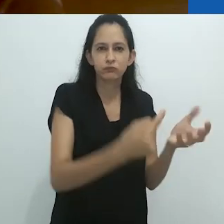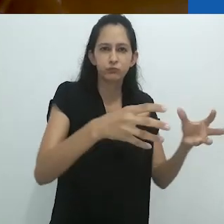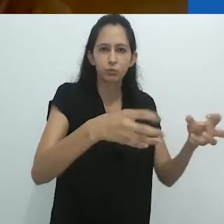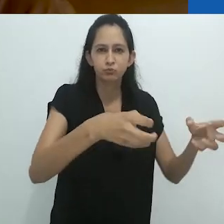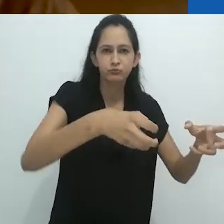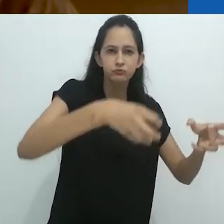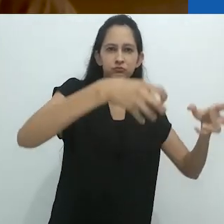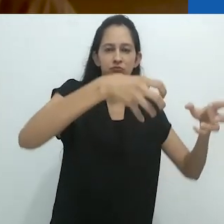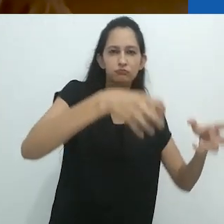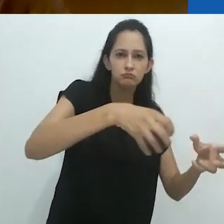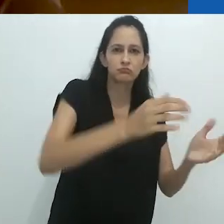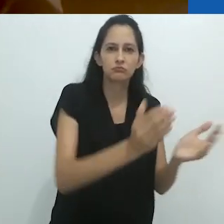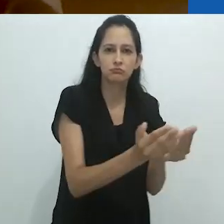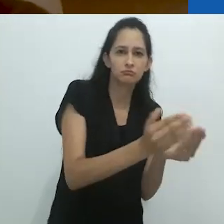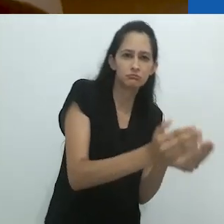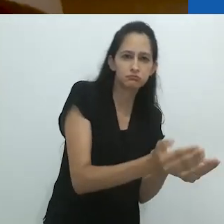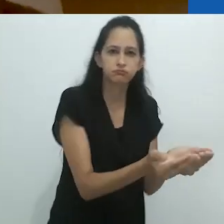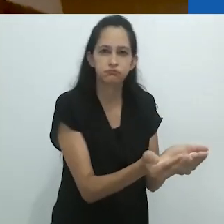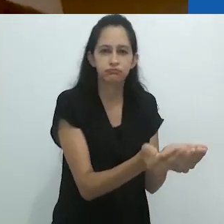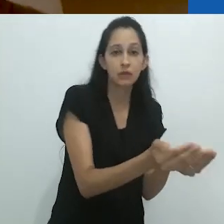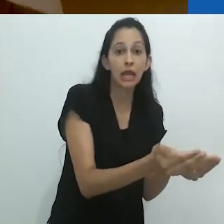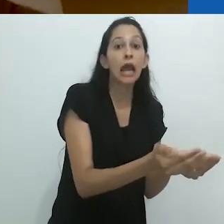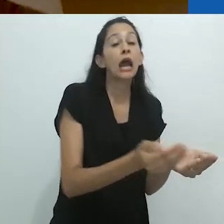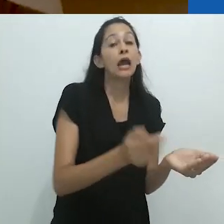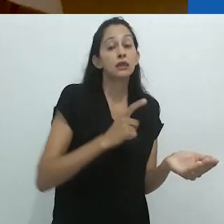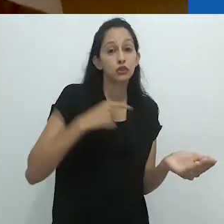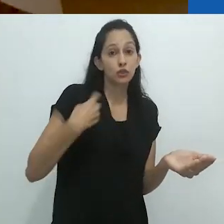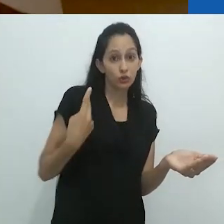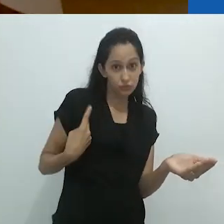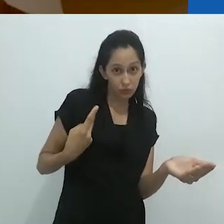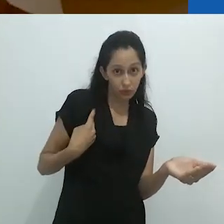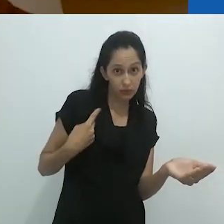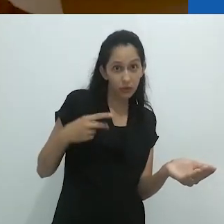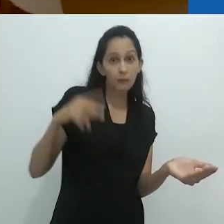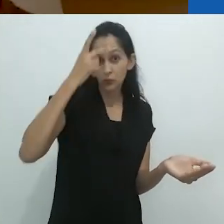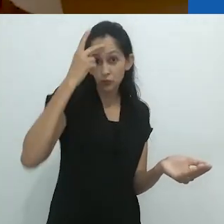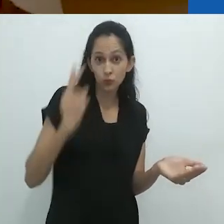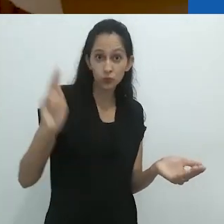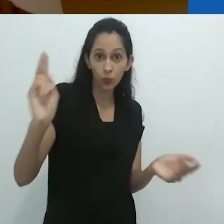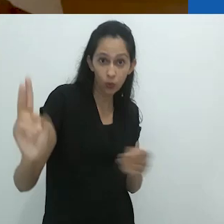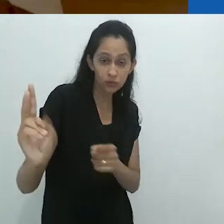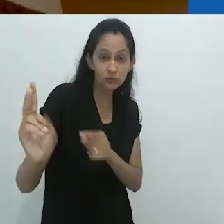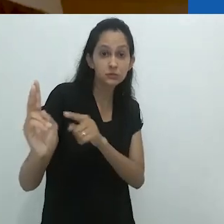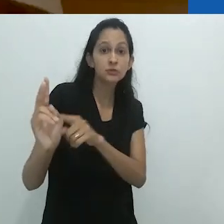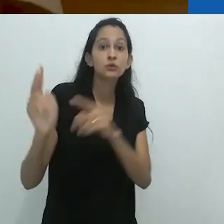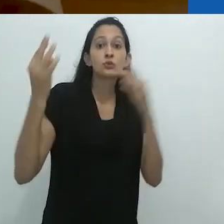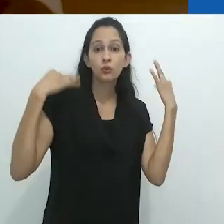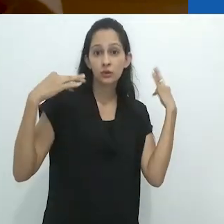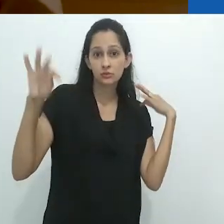um bote com furos junto com dois turistas italianos,